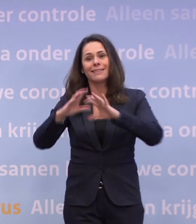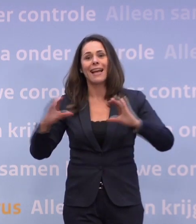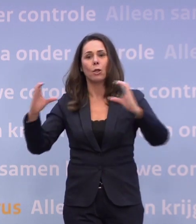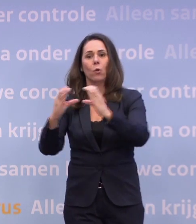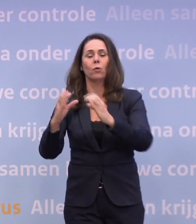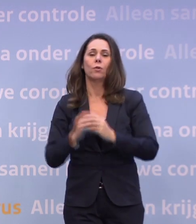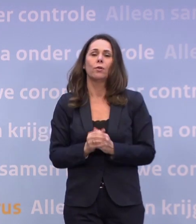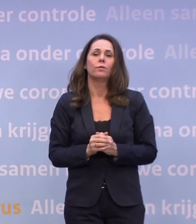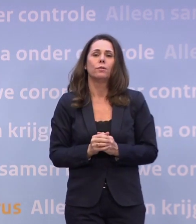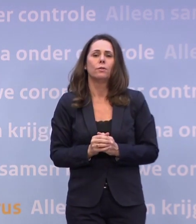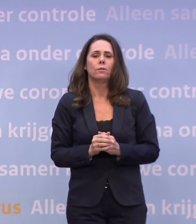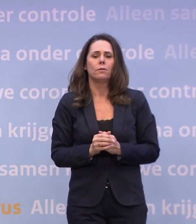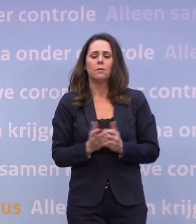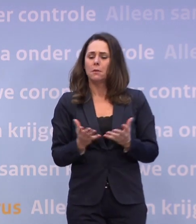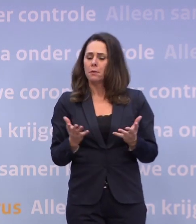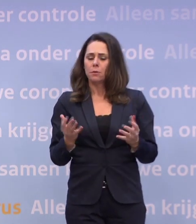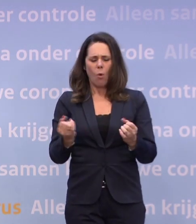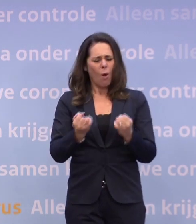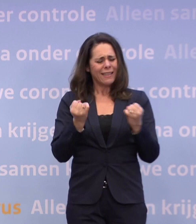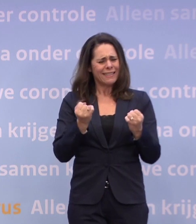Wat vraagt dat van de organisatie en inrichting?